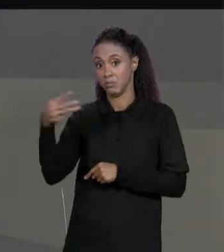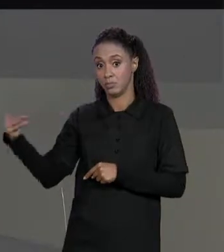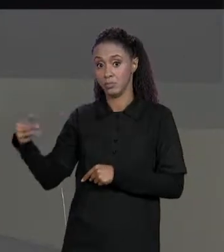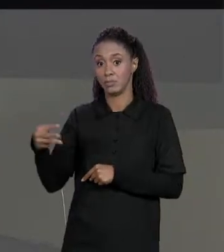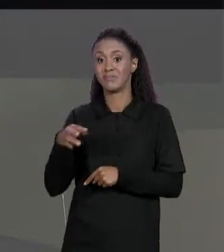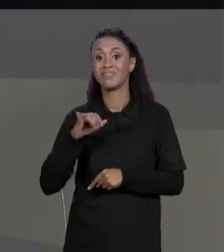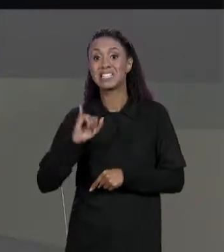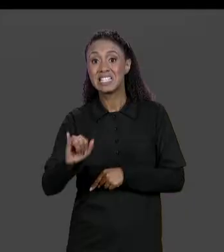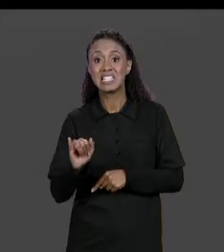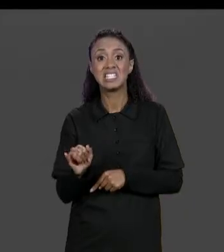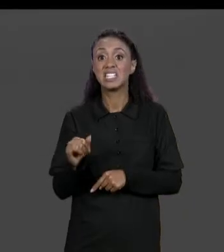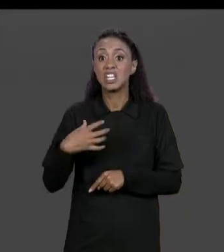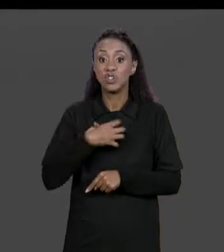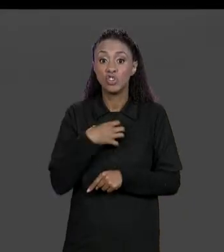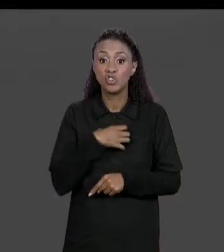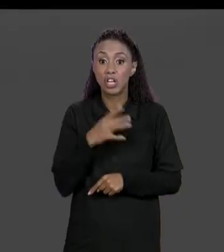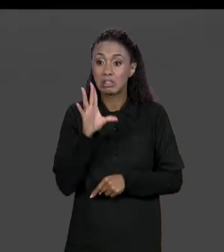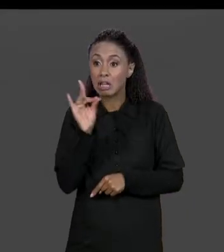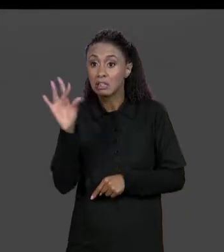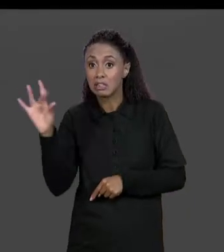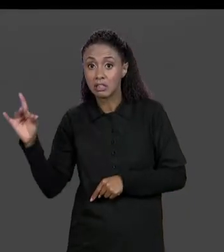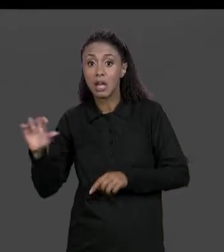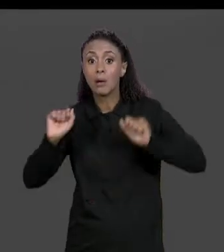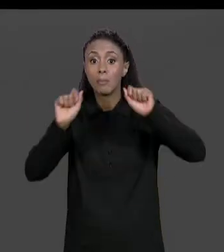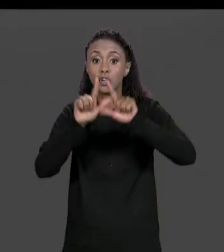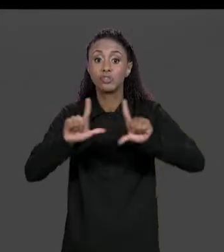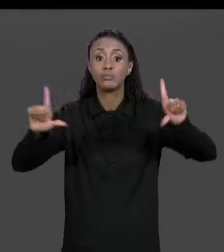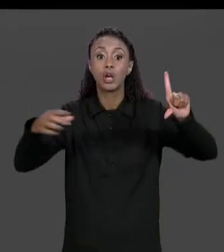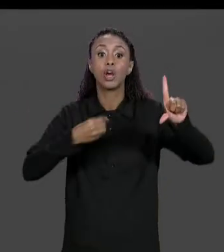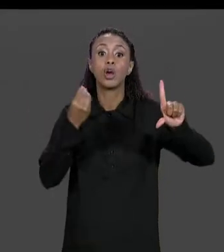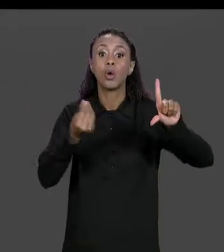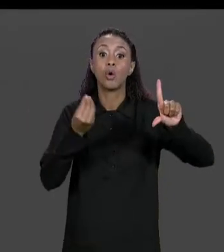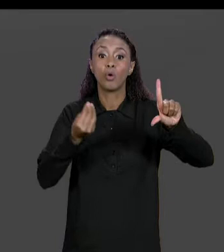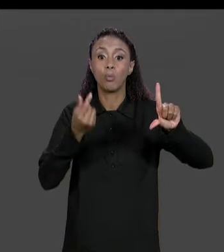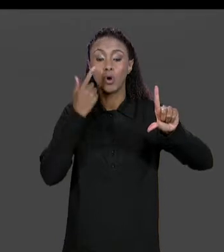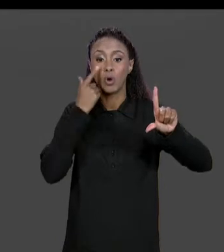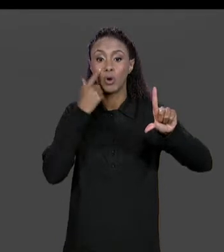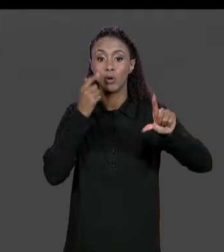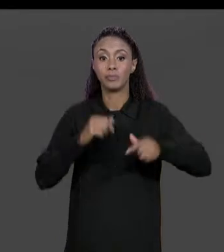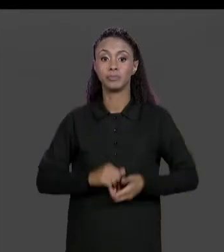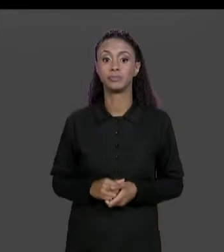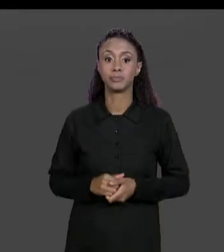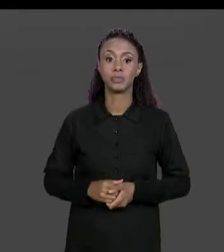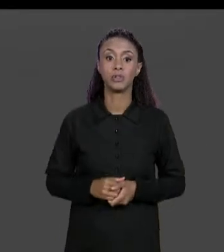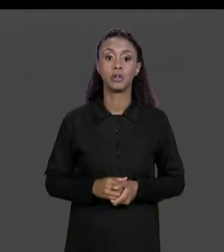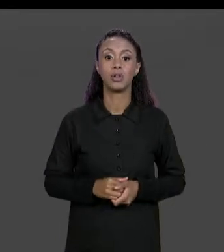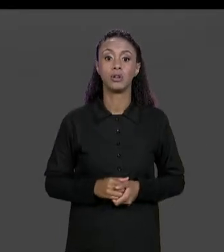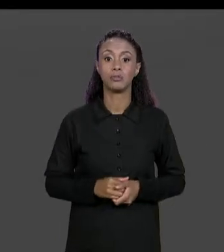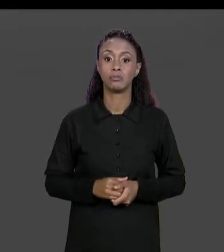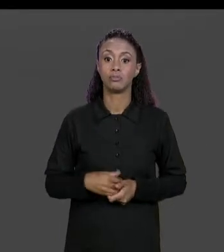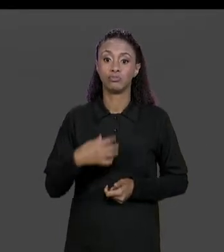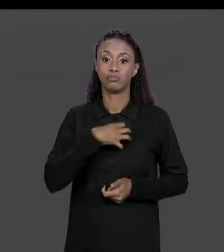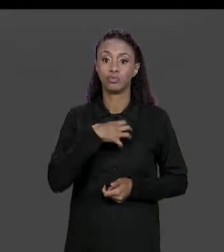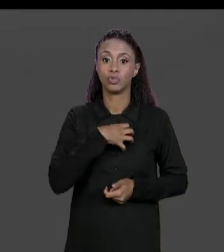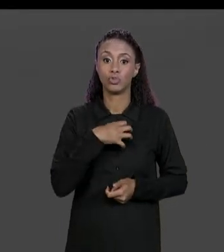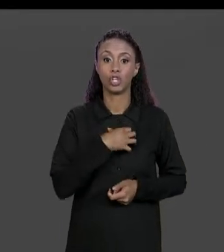MANDAR IMPRIMIR O RESULTADO VÃO SER ESSES AQUI: 1.0; 3.0; 2.0, TODO GRUDADO. O QUE